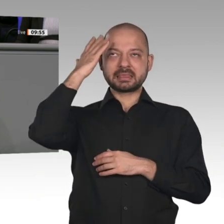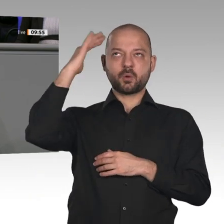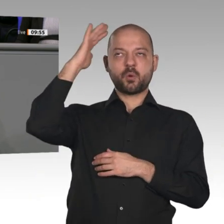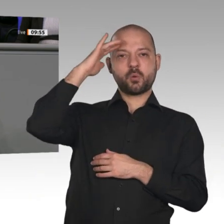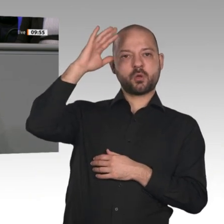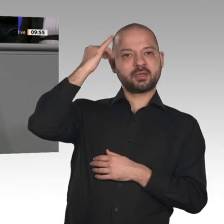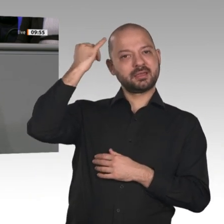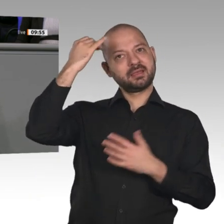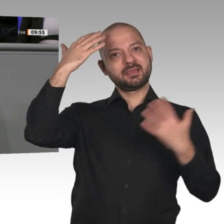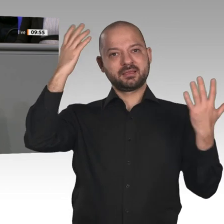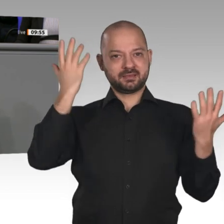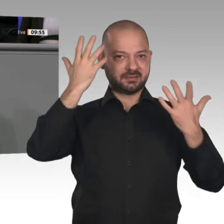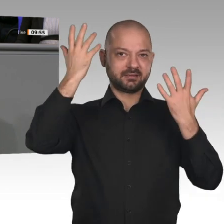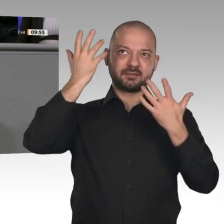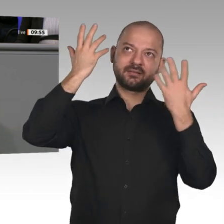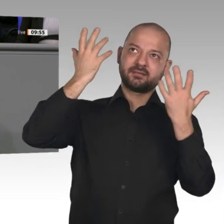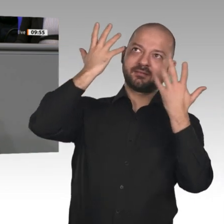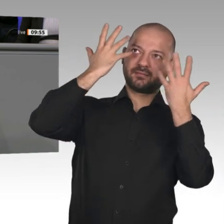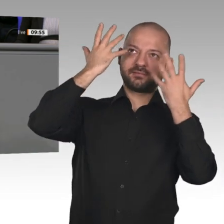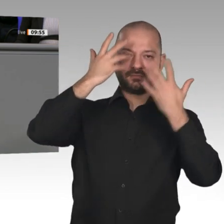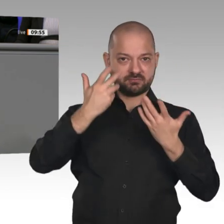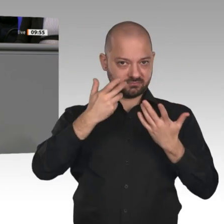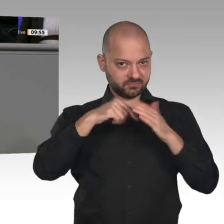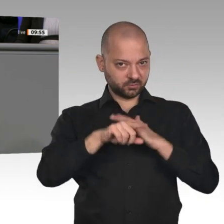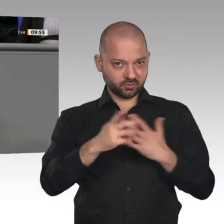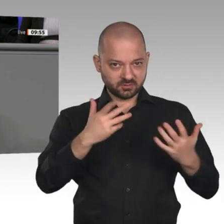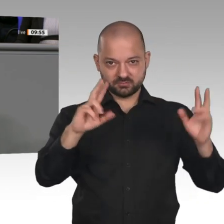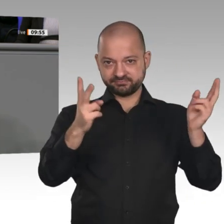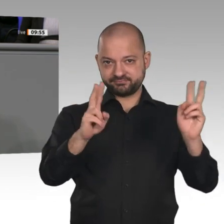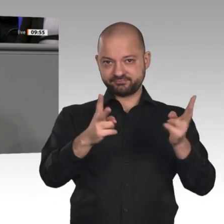irren Zeitgeist zu widerstehen. Auch ihr Jahreswirtschaftsbericht liest sich mittlerweile,